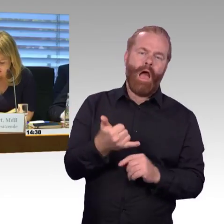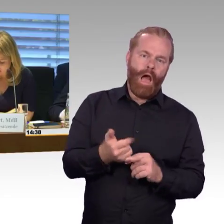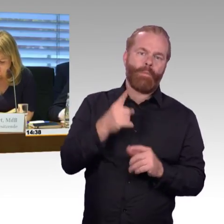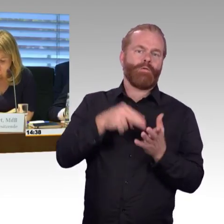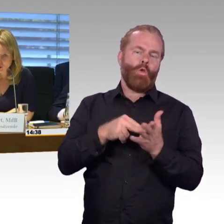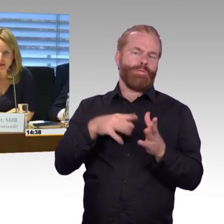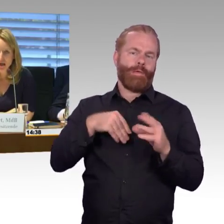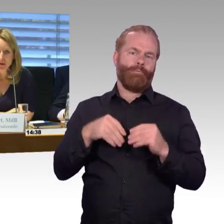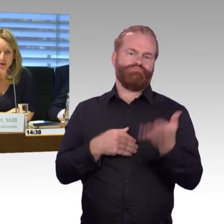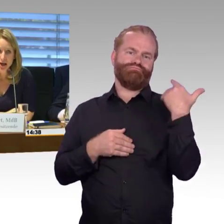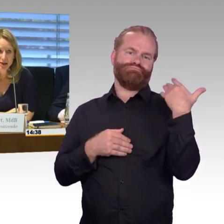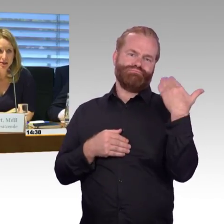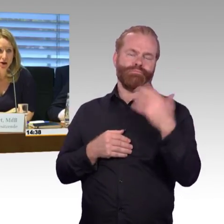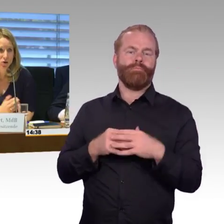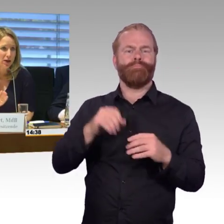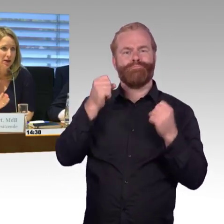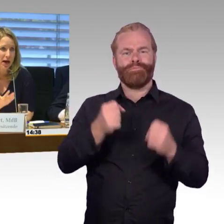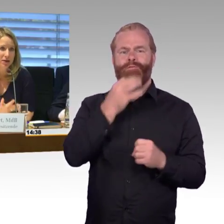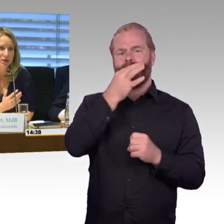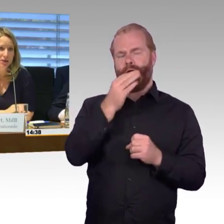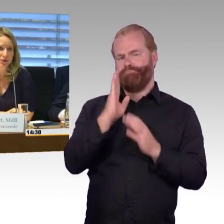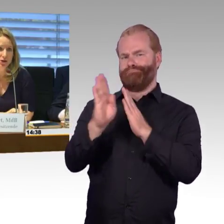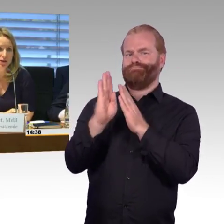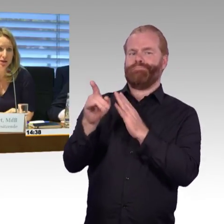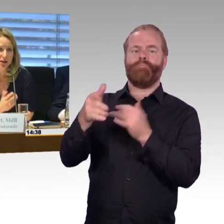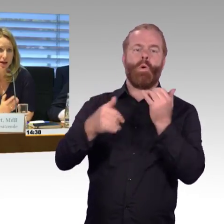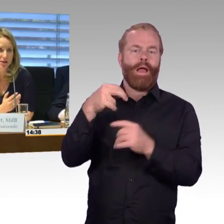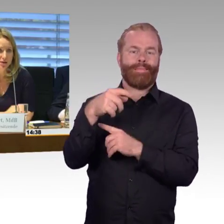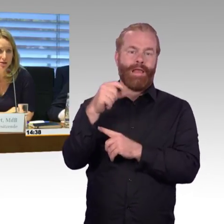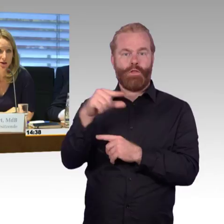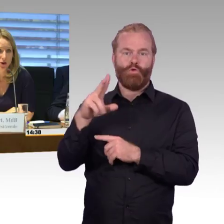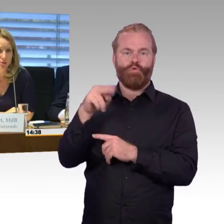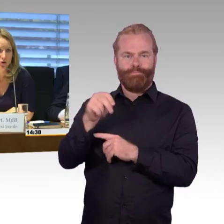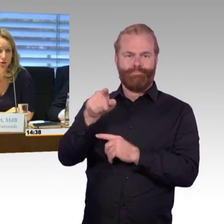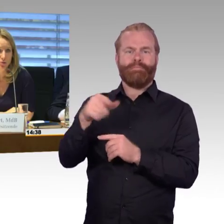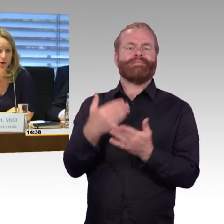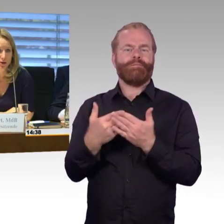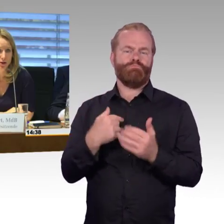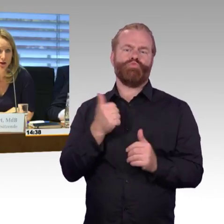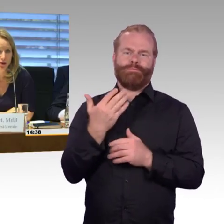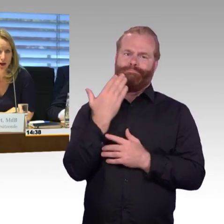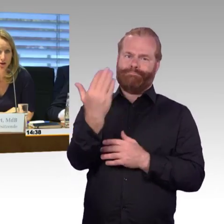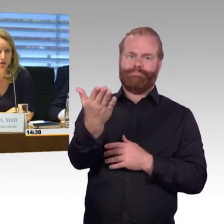und würde dann aber sagen, dass auch jeder der anderen Sachverständigen sehr gerne sich zu Wort melden kann,